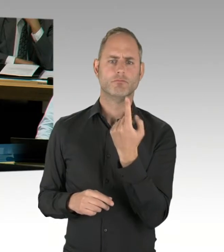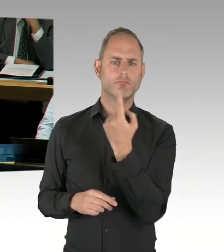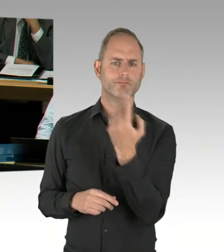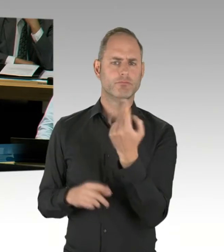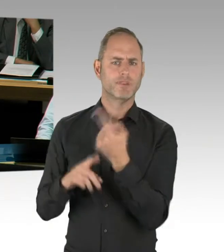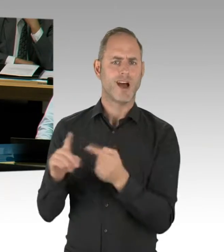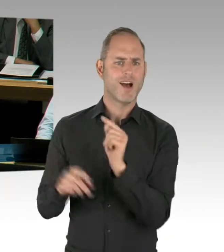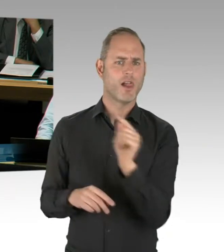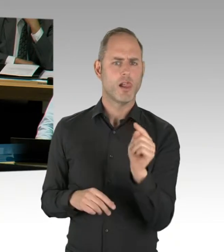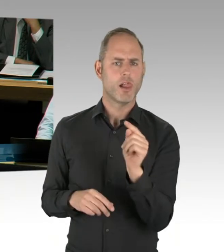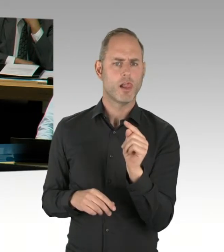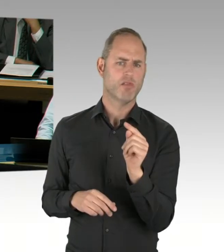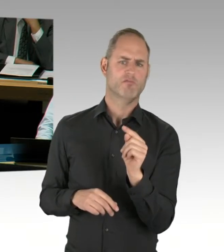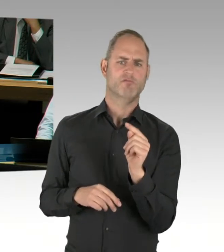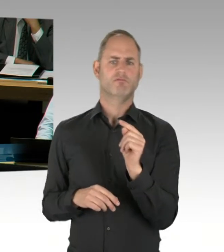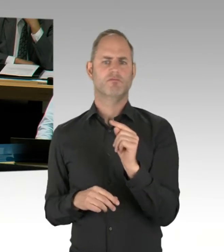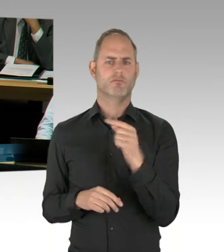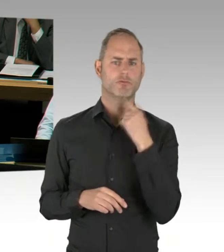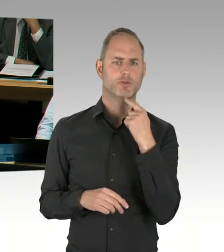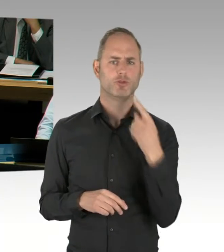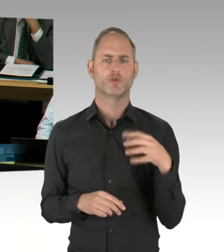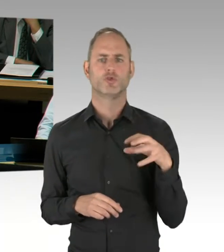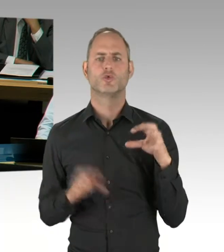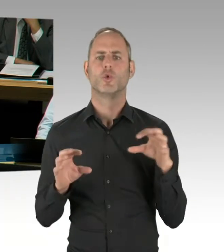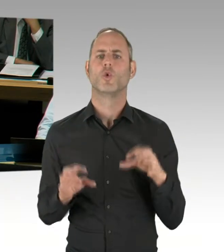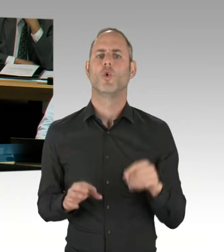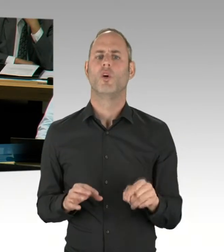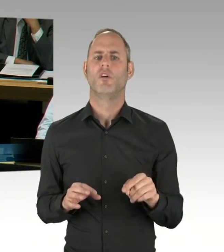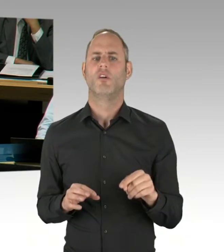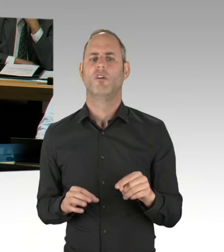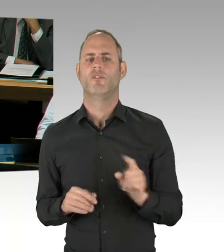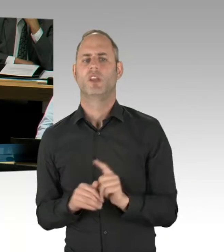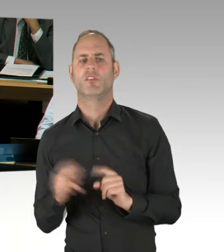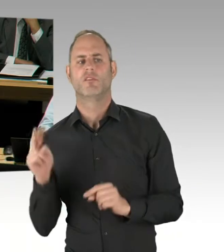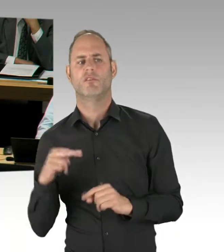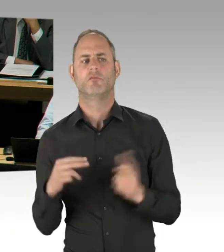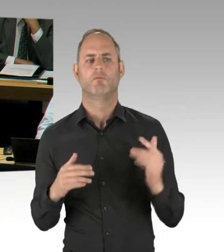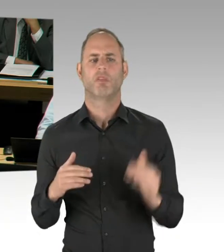erst damit herauskommen und das nicht beizeiten in die Diskussion einwerfen?